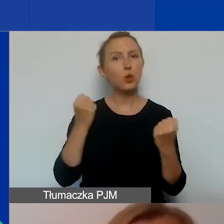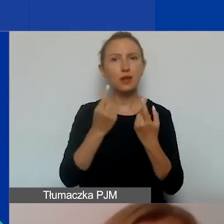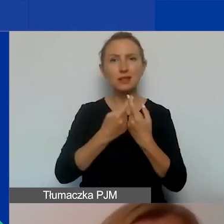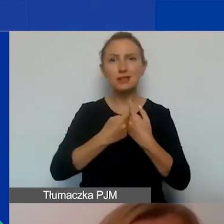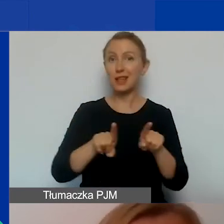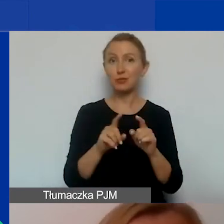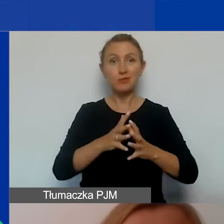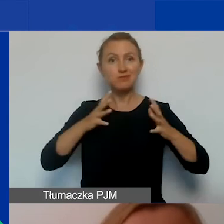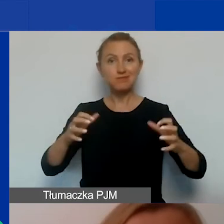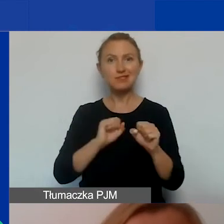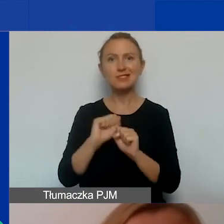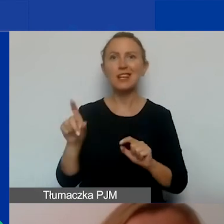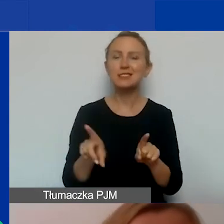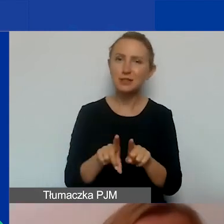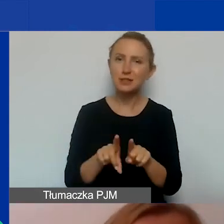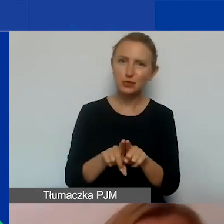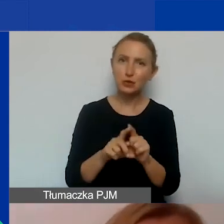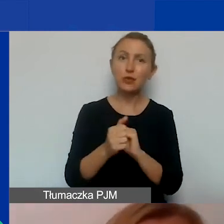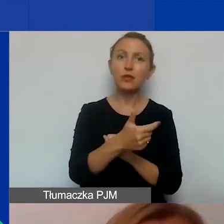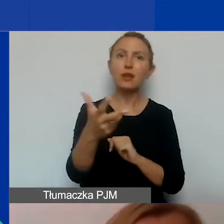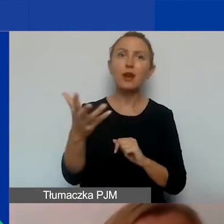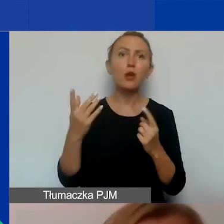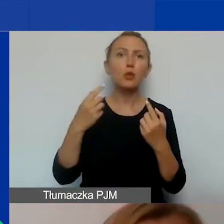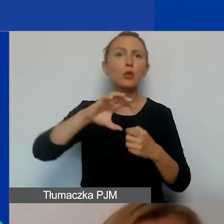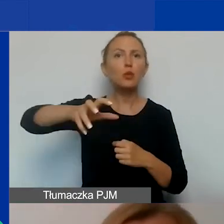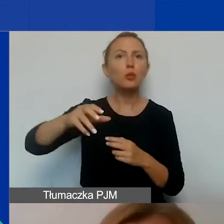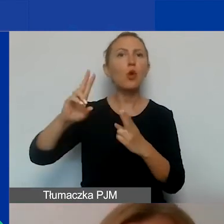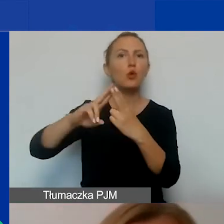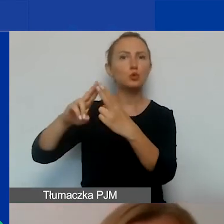działa też kilkunastoosobowa grupa konsultantów regionalnych,